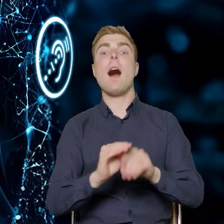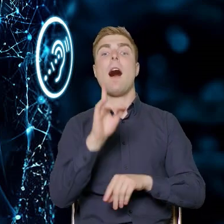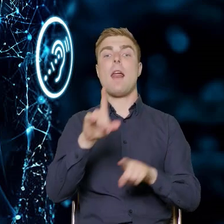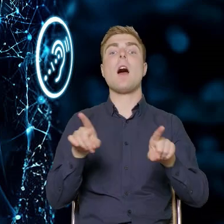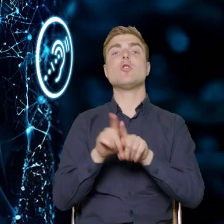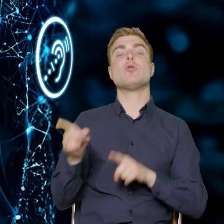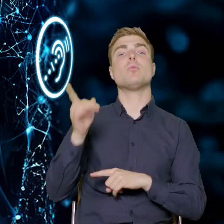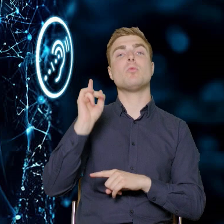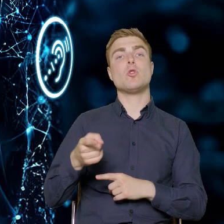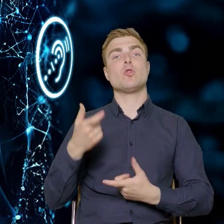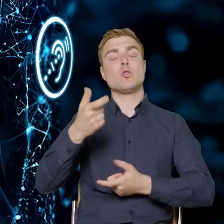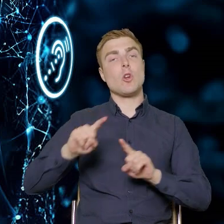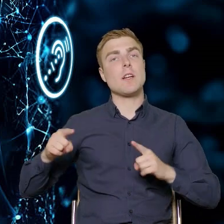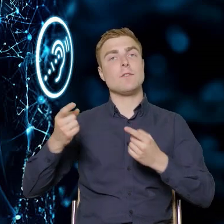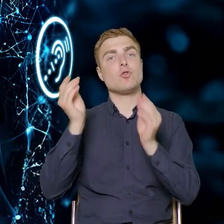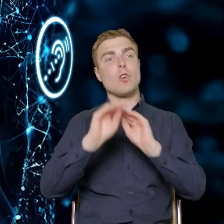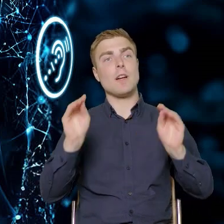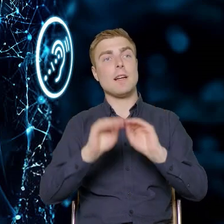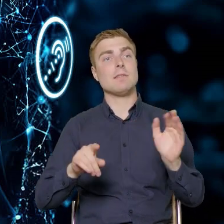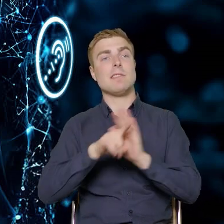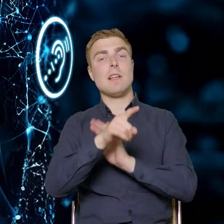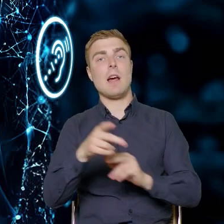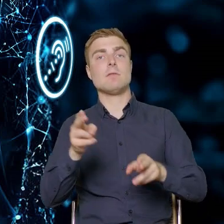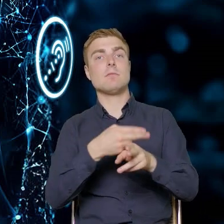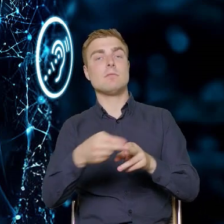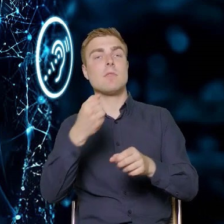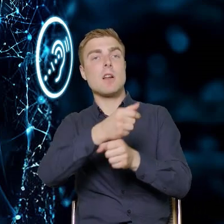dedykowane do danych pracowników, pracownic przedsiębiorstw